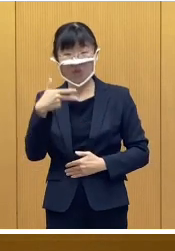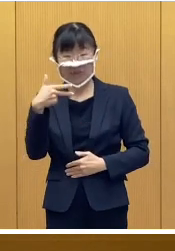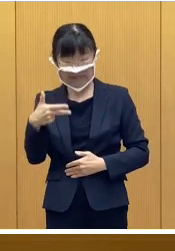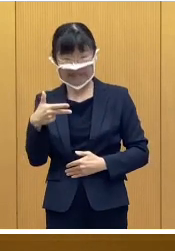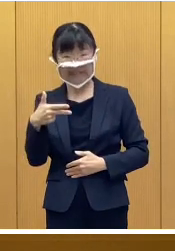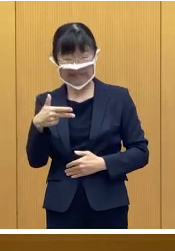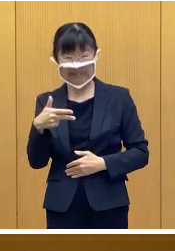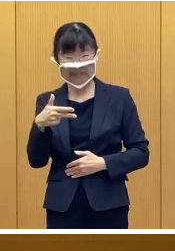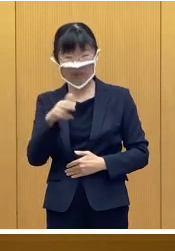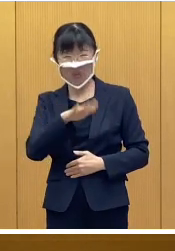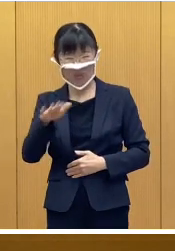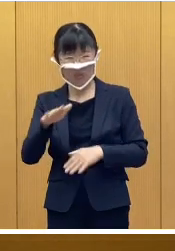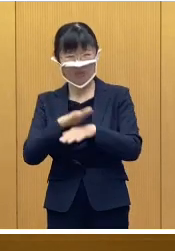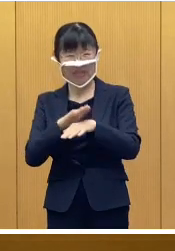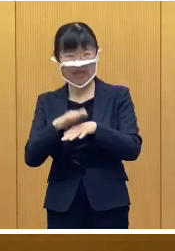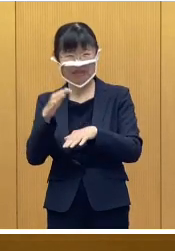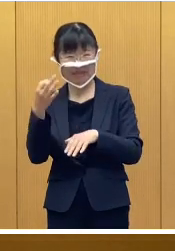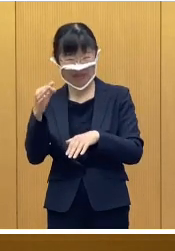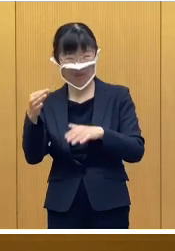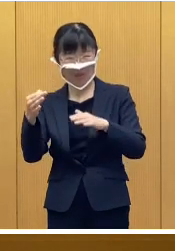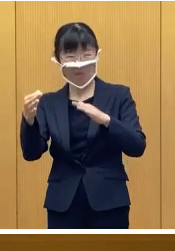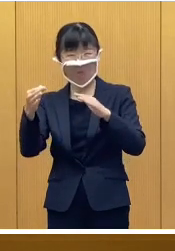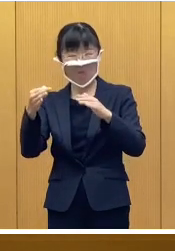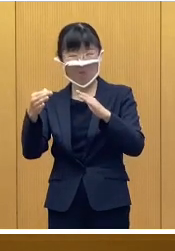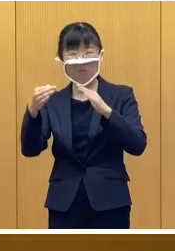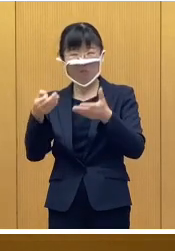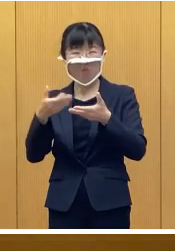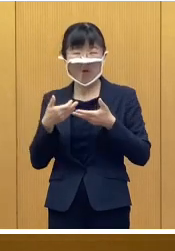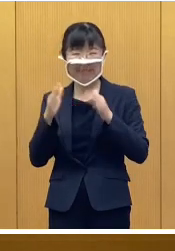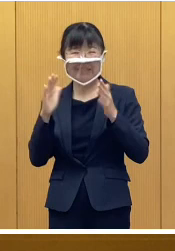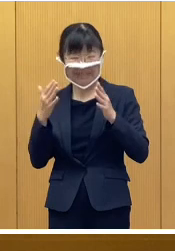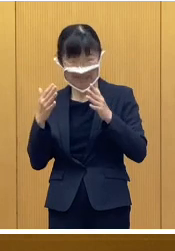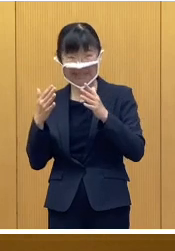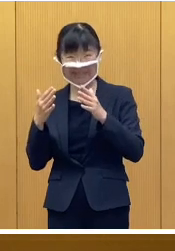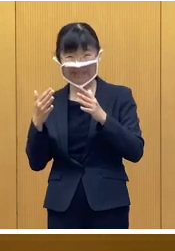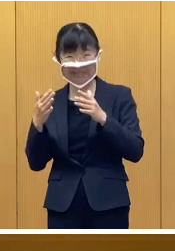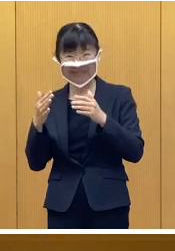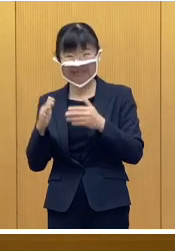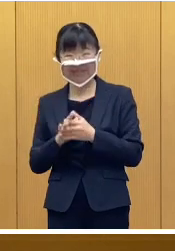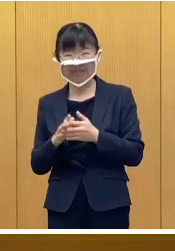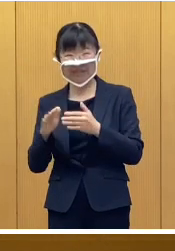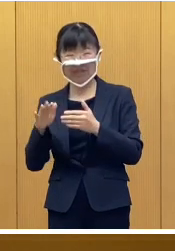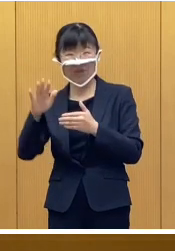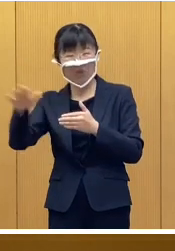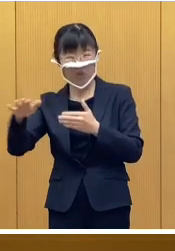児童手当等を受給していない 市外の児童を養育している